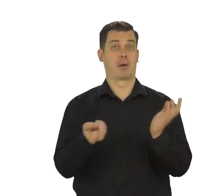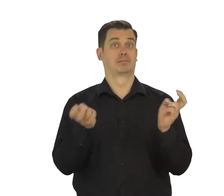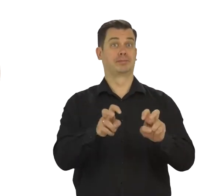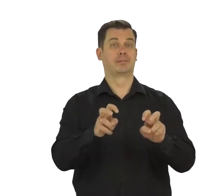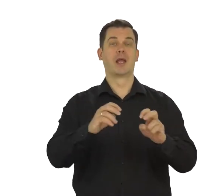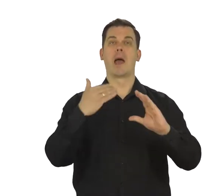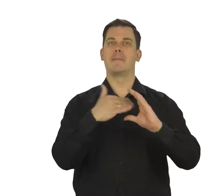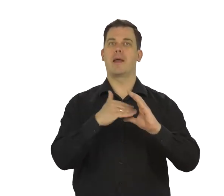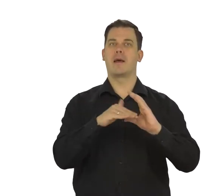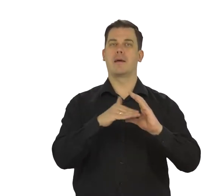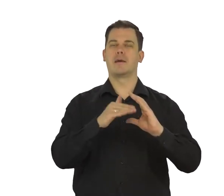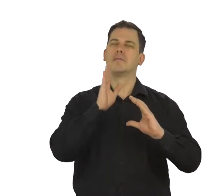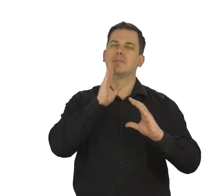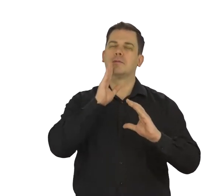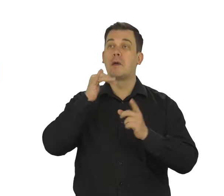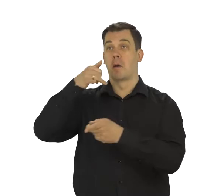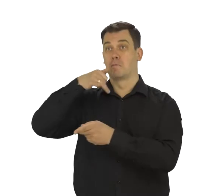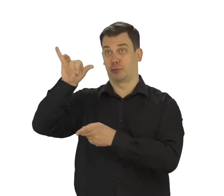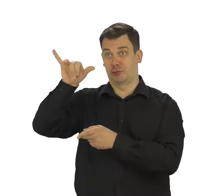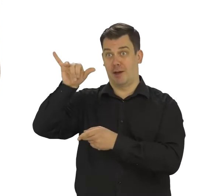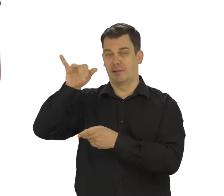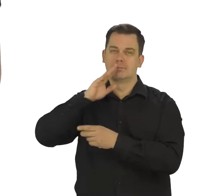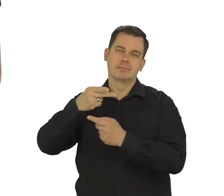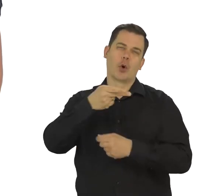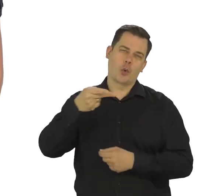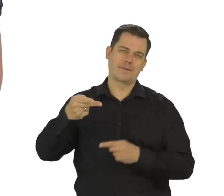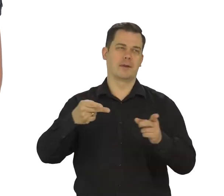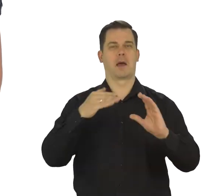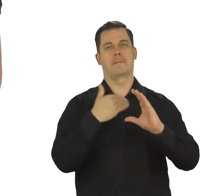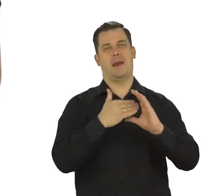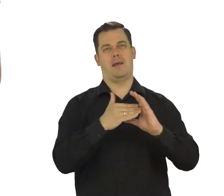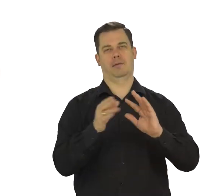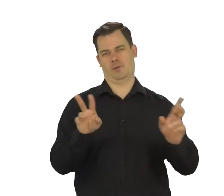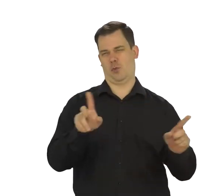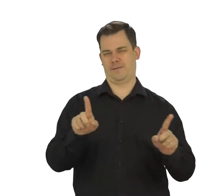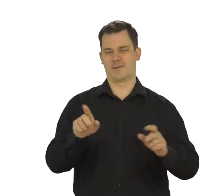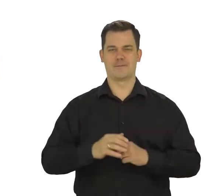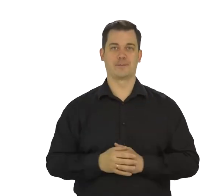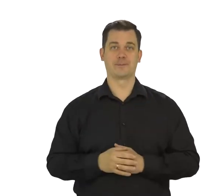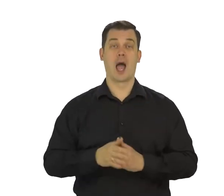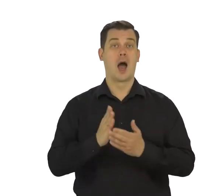czyli taki cyfrowy odpowiednik tradycyjnej korespondencji pocztowej. Po założeniu takiego konta